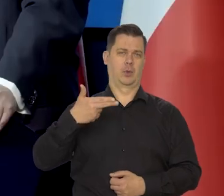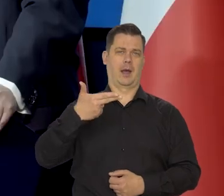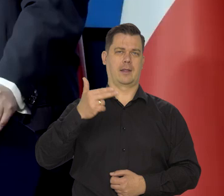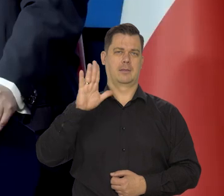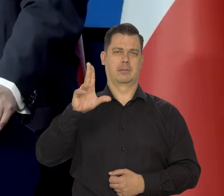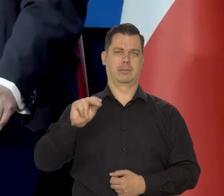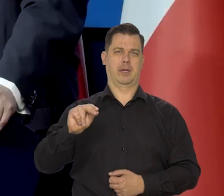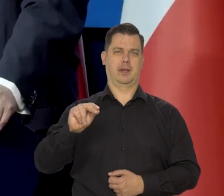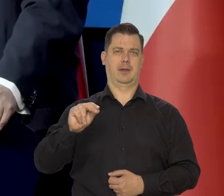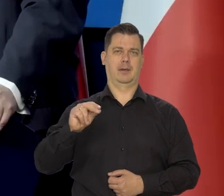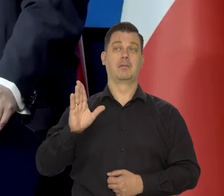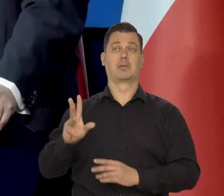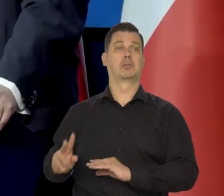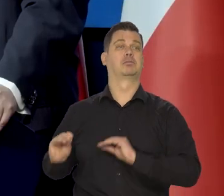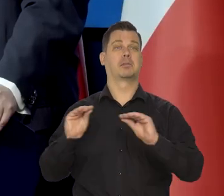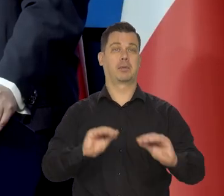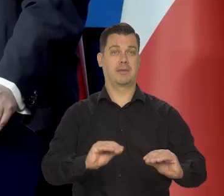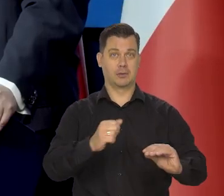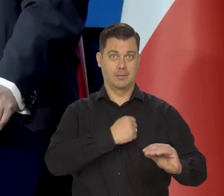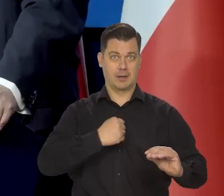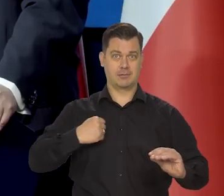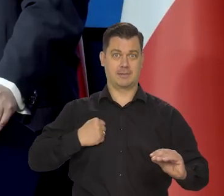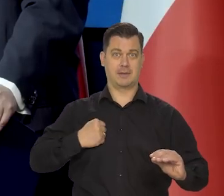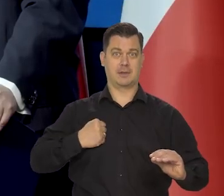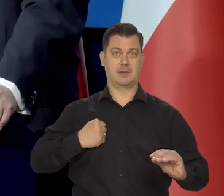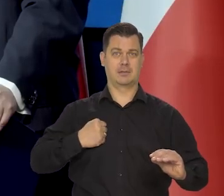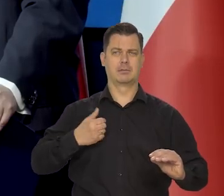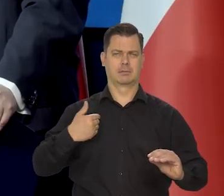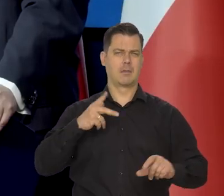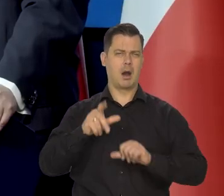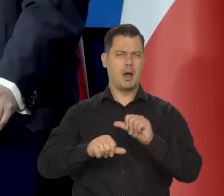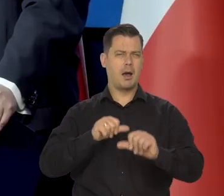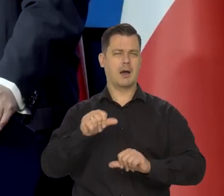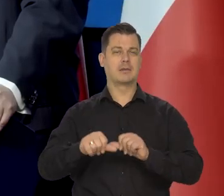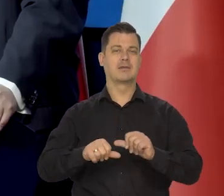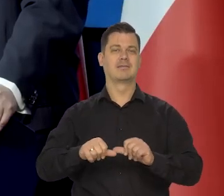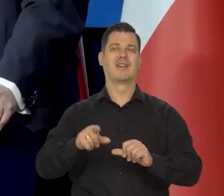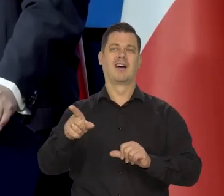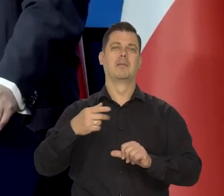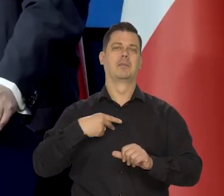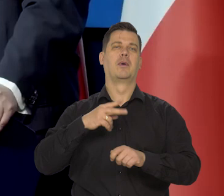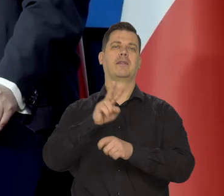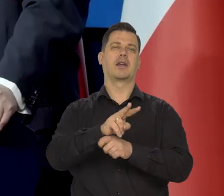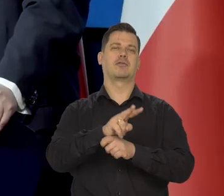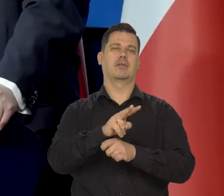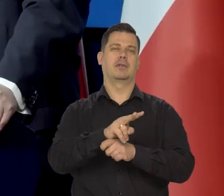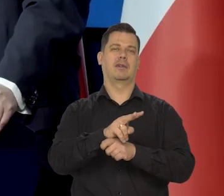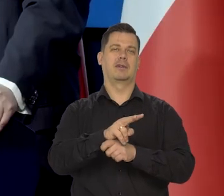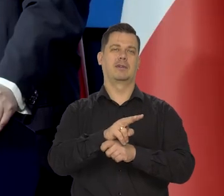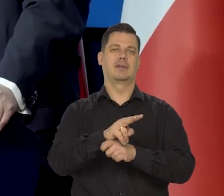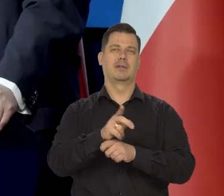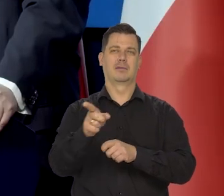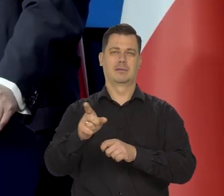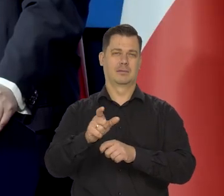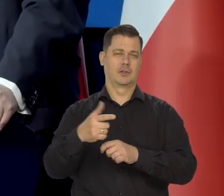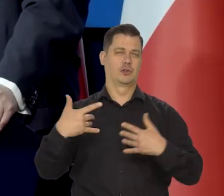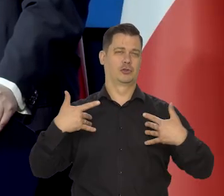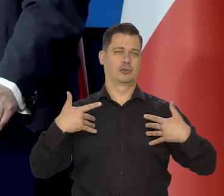po przeprowadzeniu się rodziny do Warszawy. Cały czas. Kilkadziesiąt lat, ale był naczelnikiem, przez większość część tej pracy